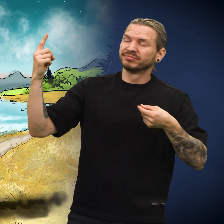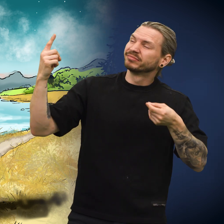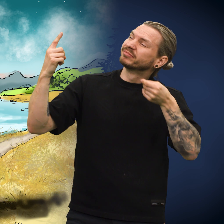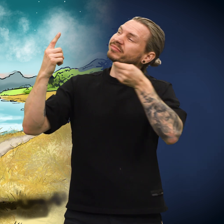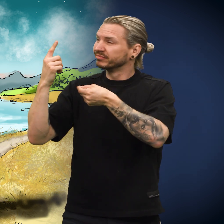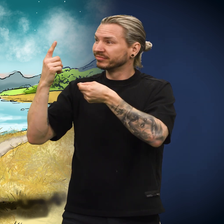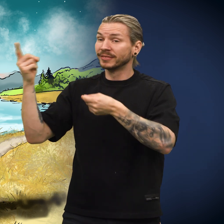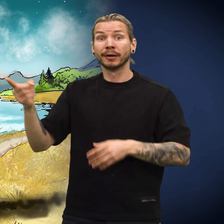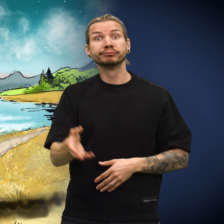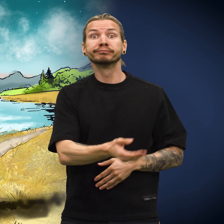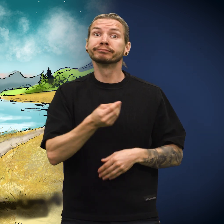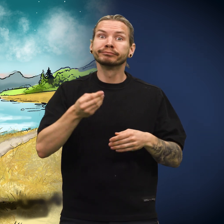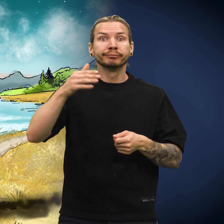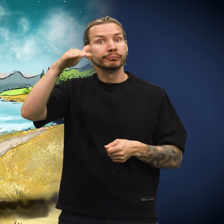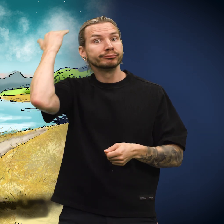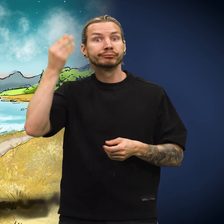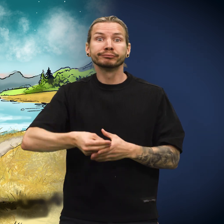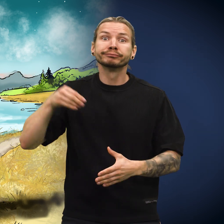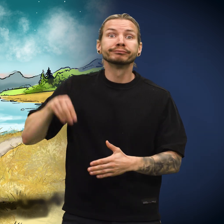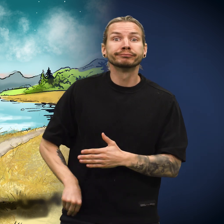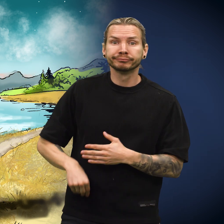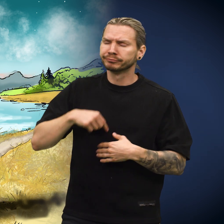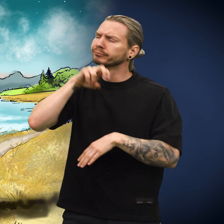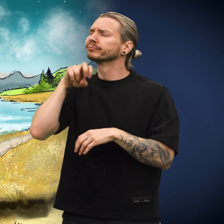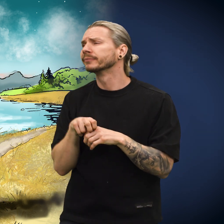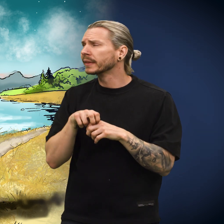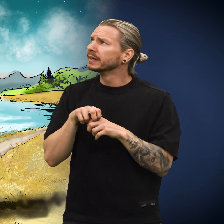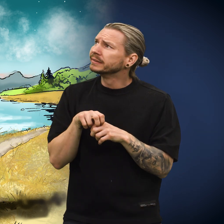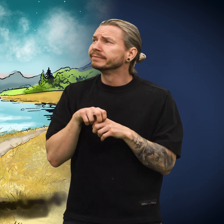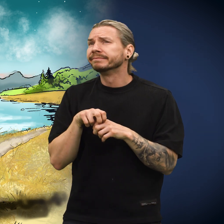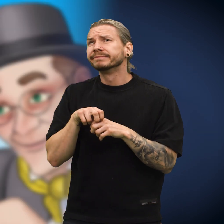Den reisende tok troskyldig imot skillingen og puttet den i lomma.